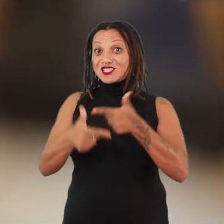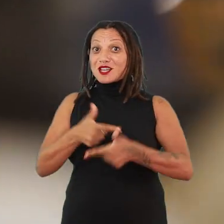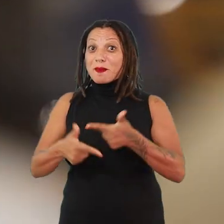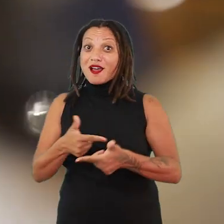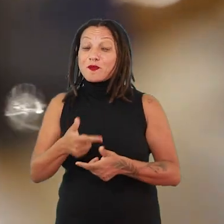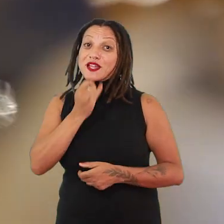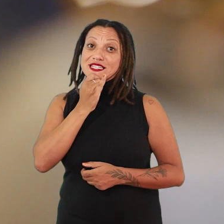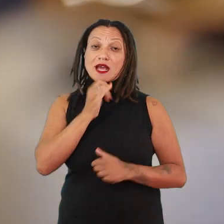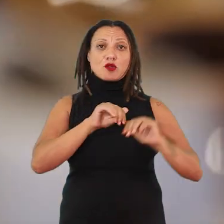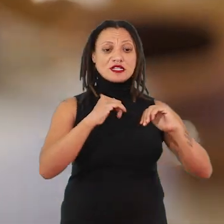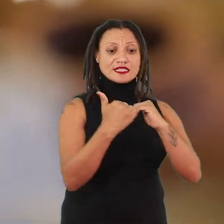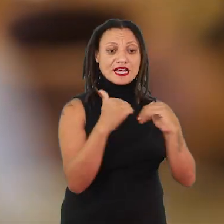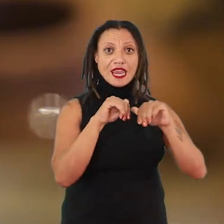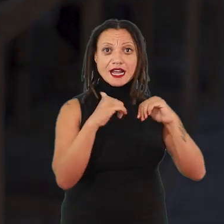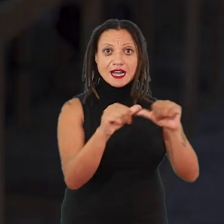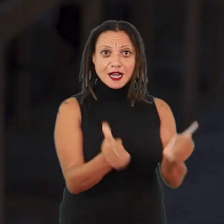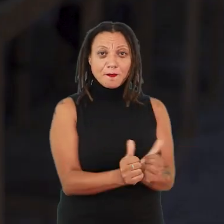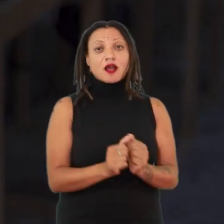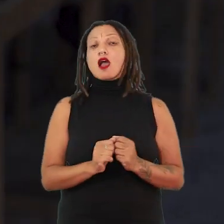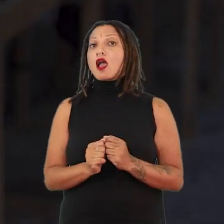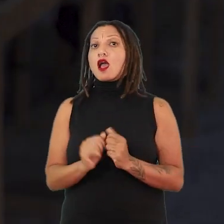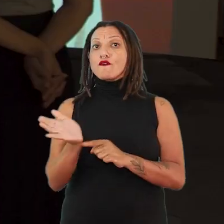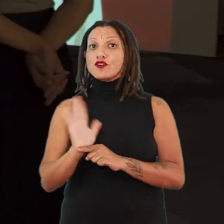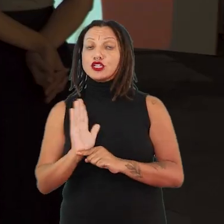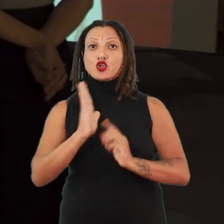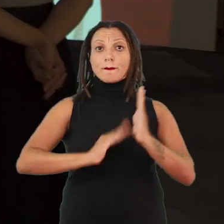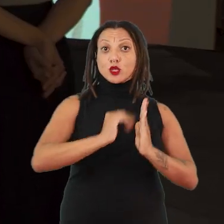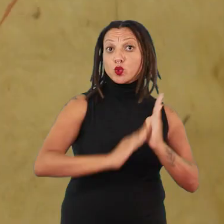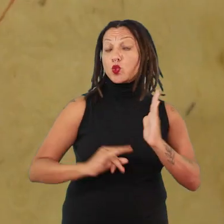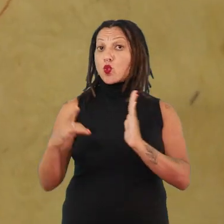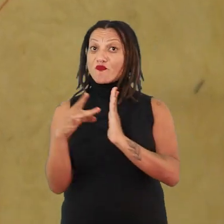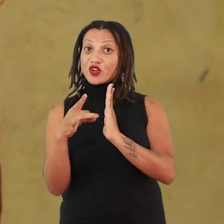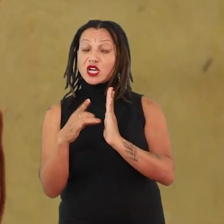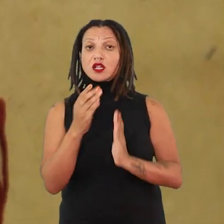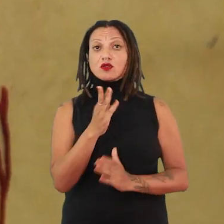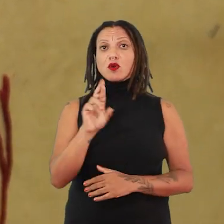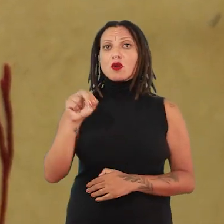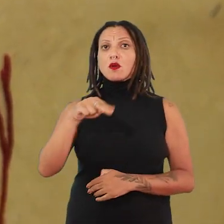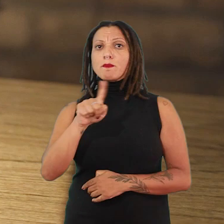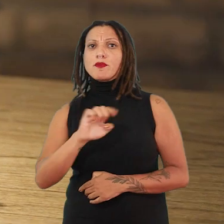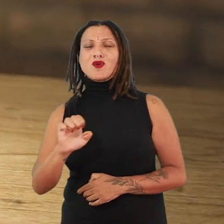seja a cerâmica, o vídeo, a pintura, o vidro, o bronze, com inúmeras linguagens,